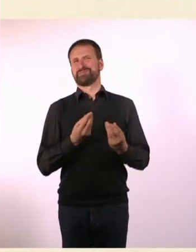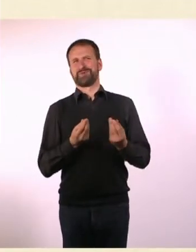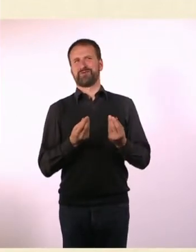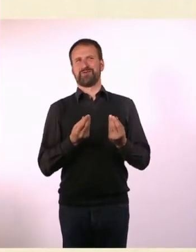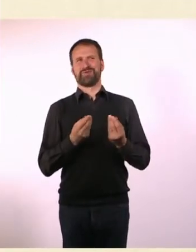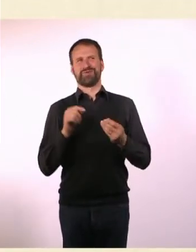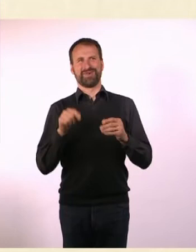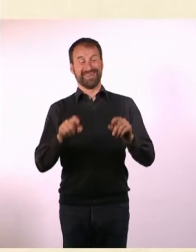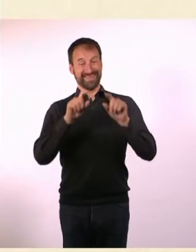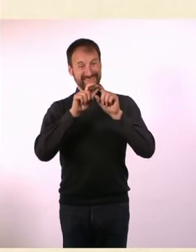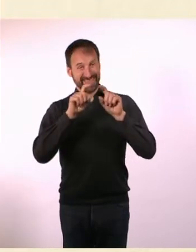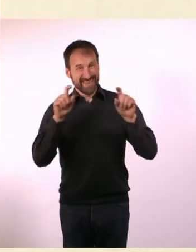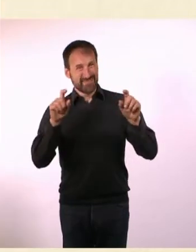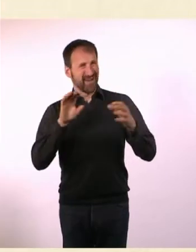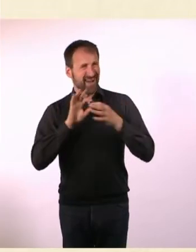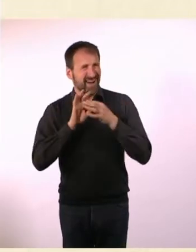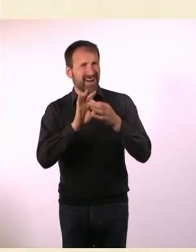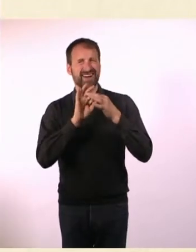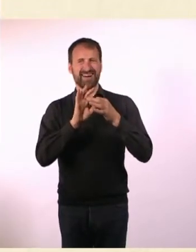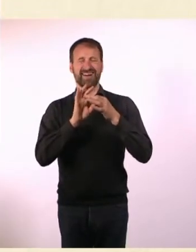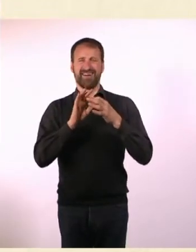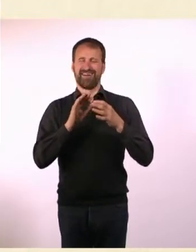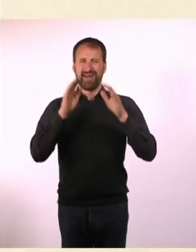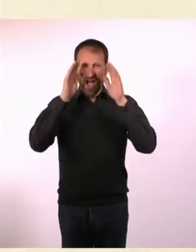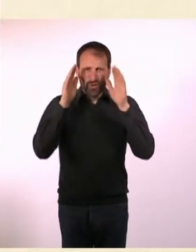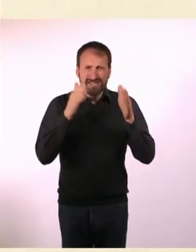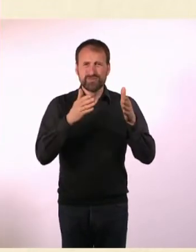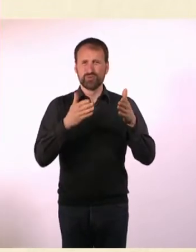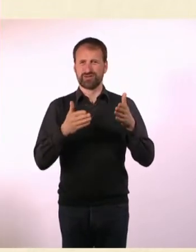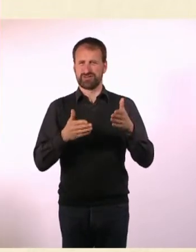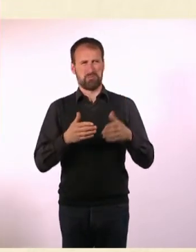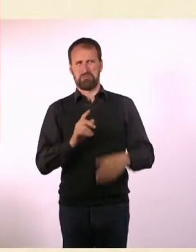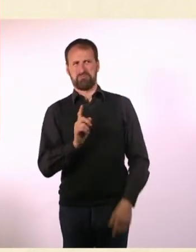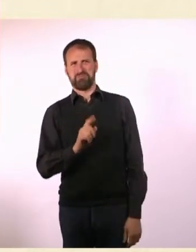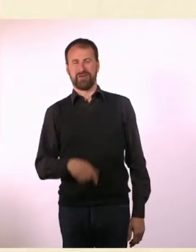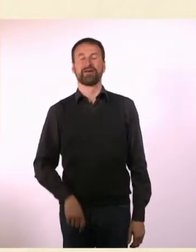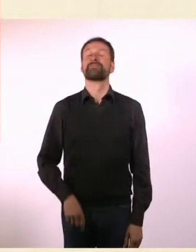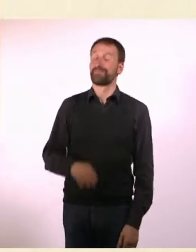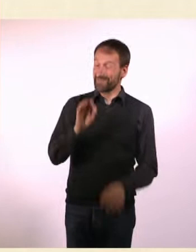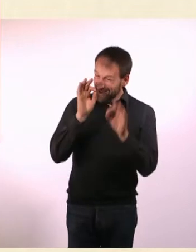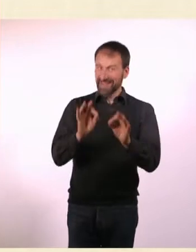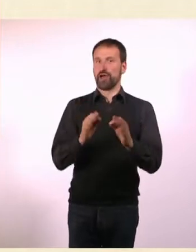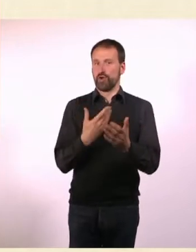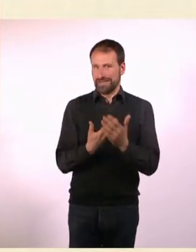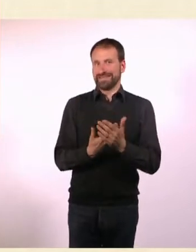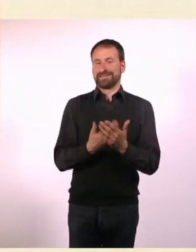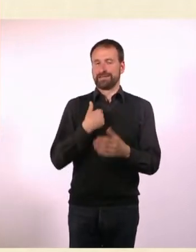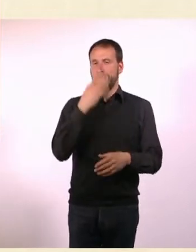Ich hatte so das Gefühl, die sind jetzt nicht automatisch assoziiert mit Autismus. Genau deswegen habe ich das gemacht.